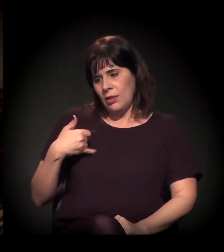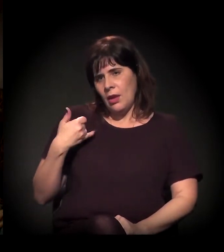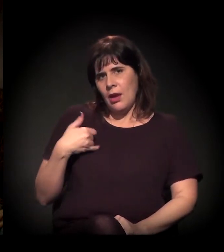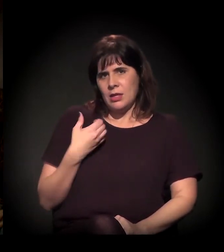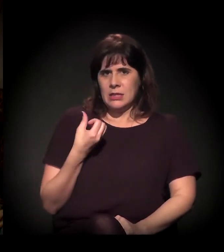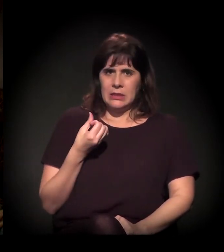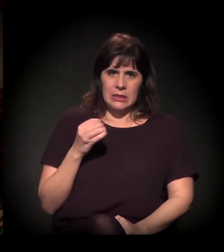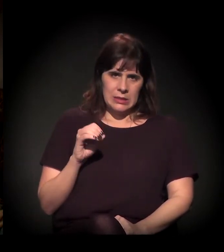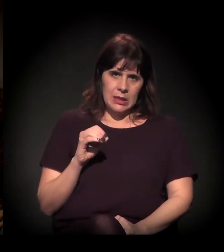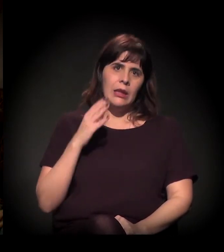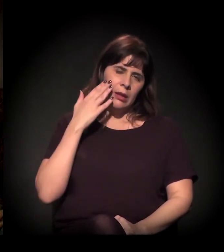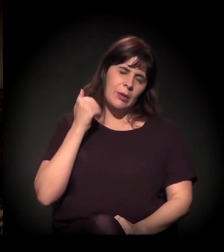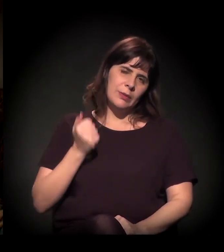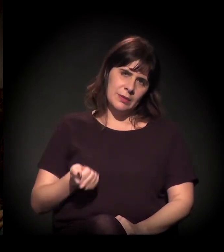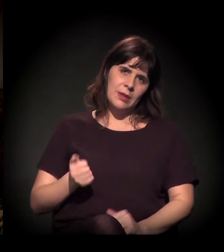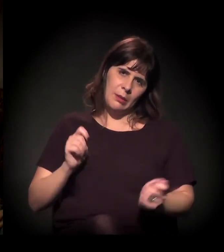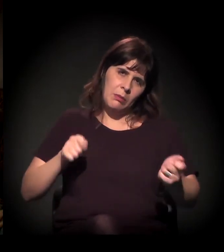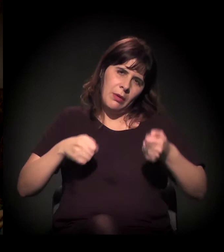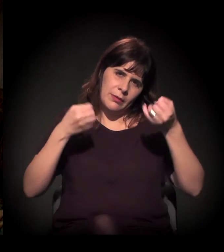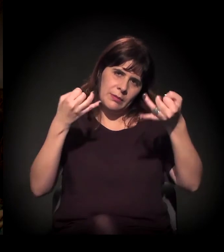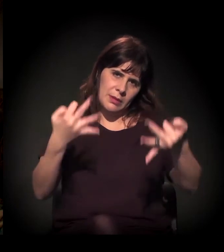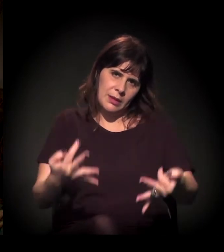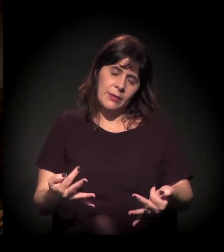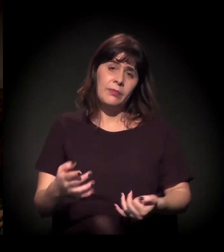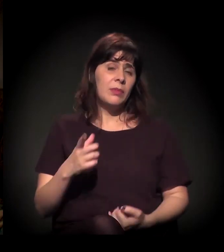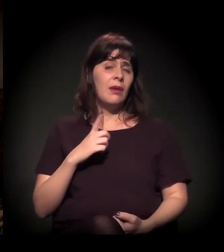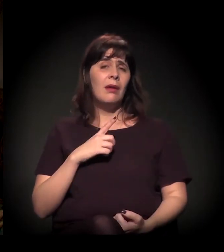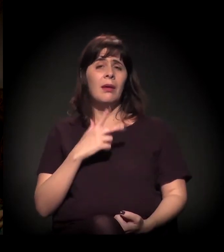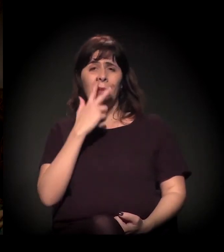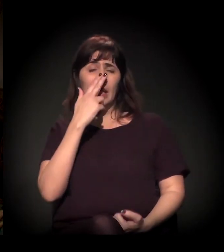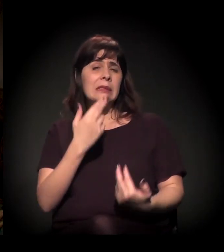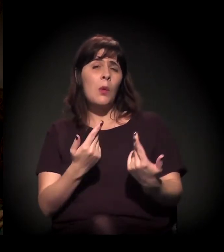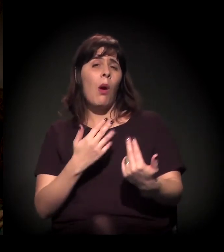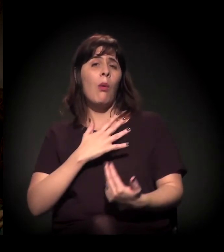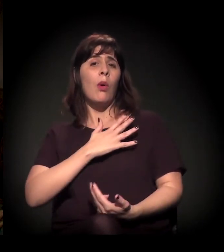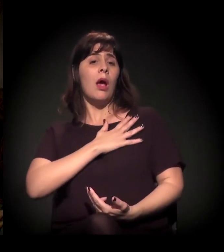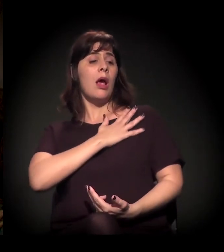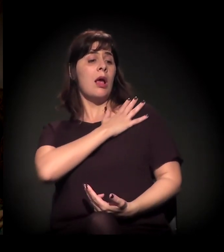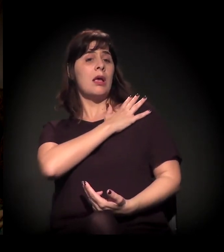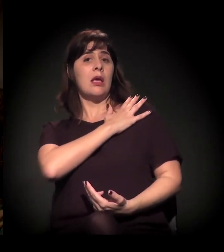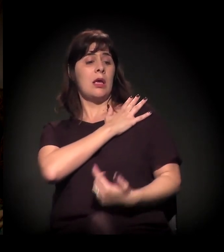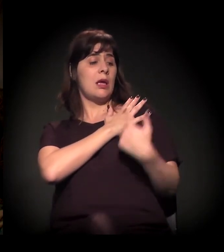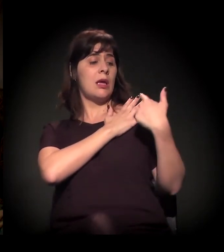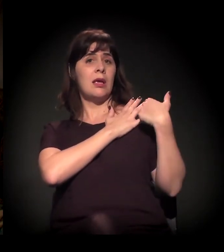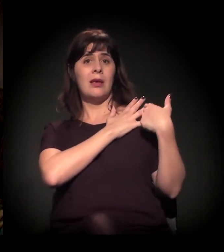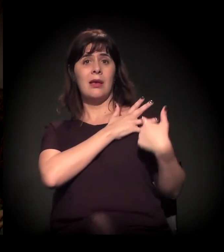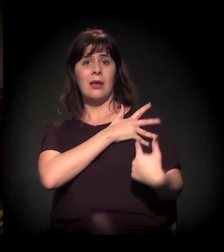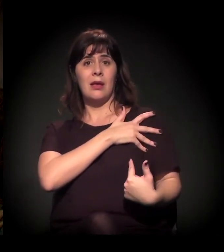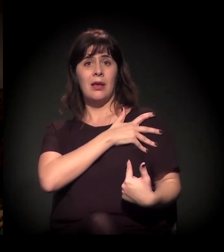era comum um sargento da PM ou um cabo chutar a marmita de alguém e,